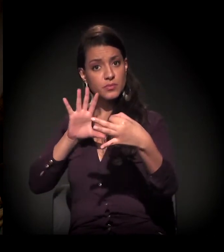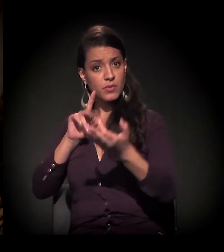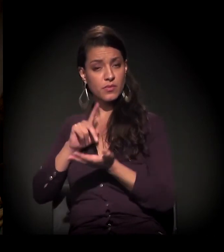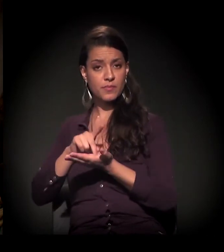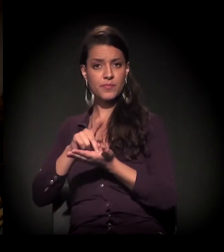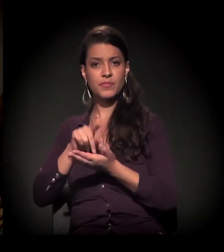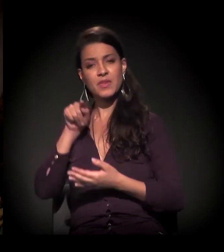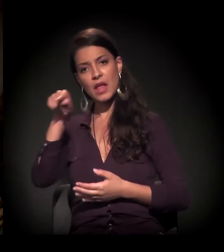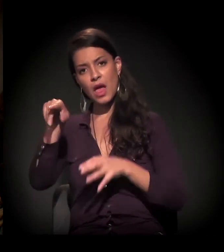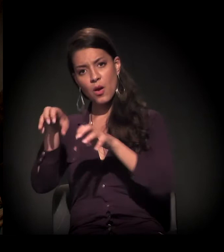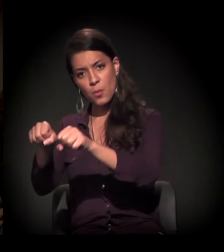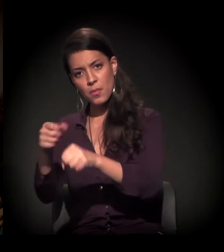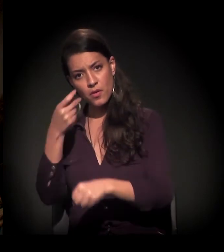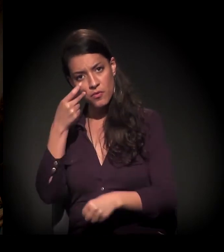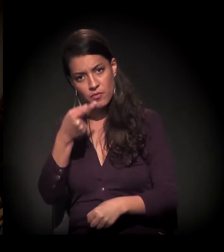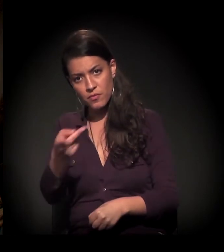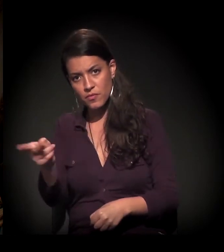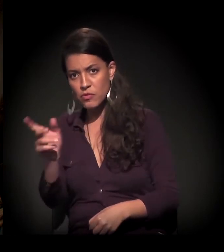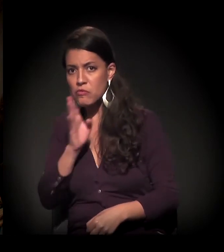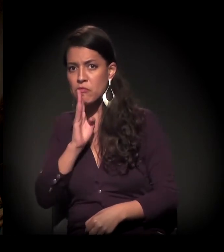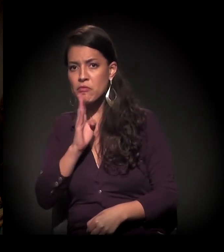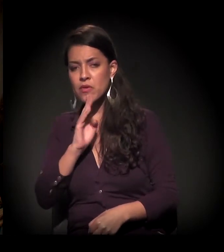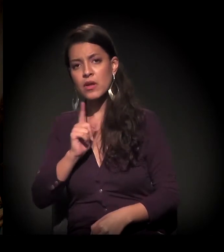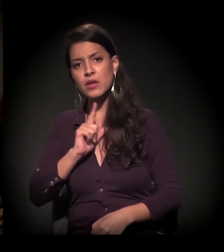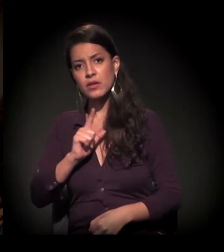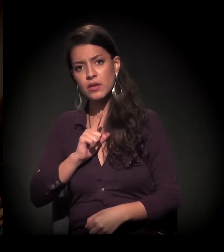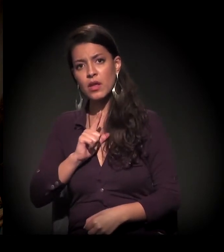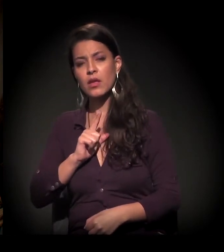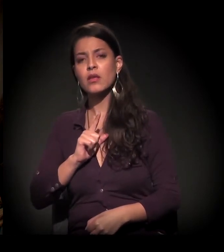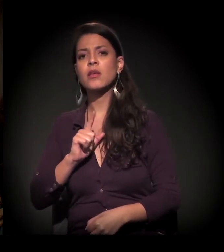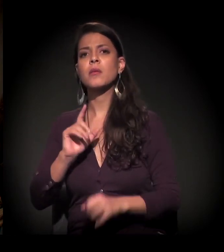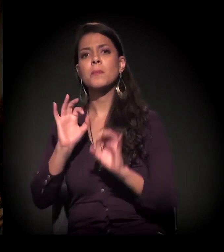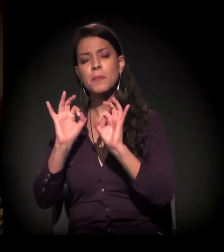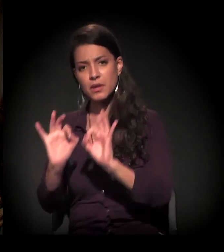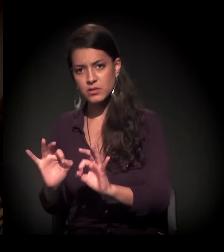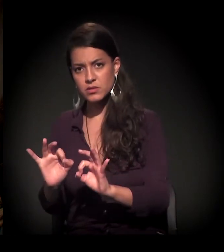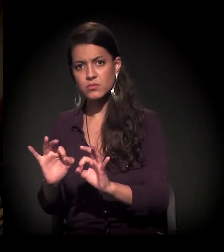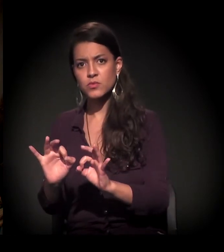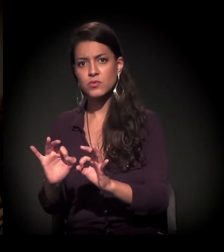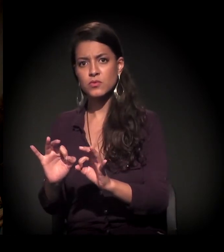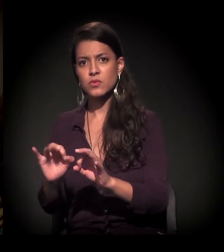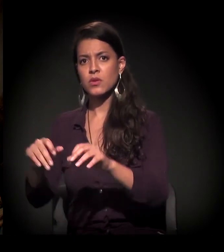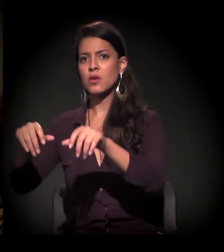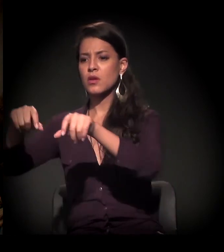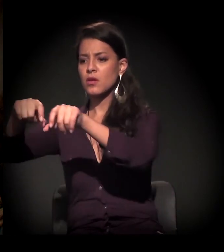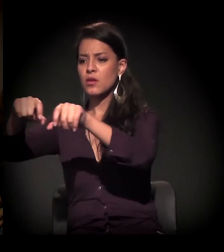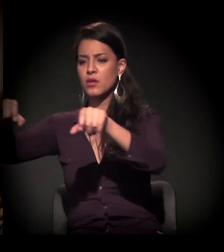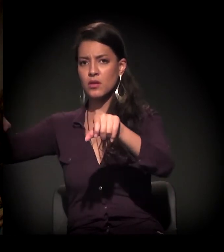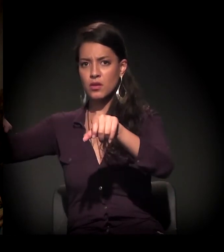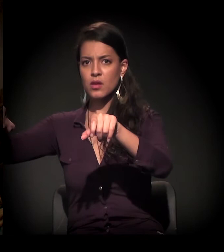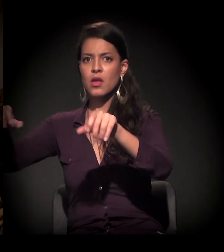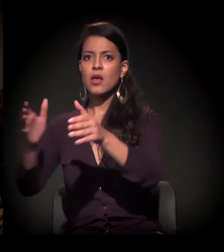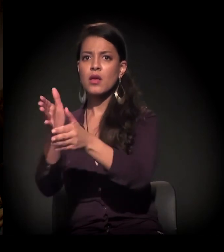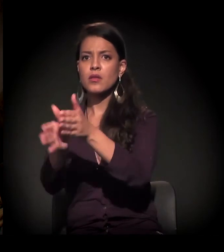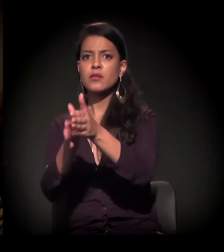Nessa ocupação que a gente visitou, tem bem o limite do fim da futura expansão da linha do trem